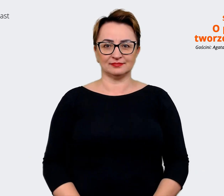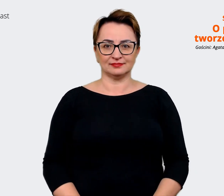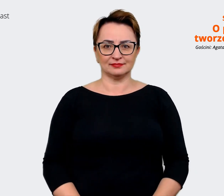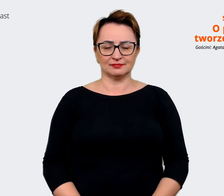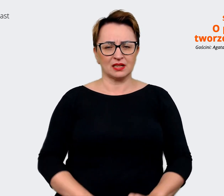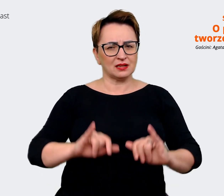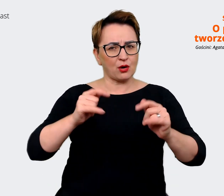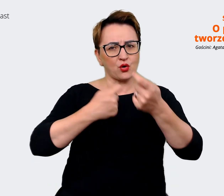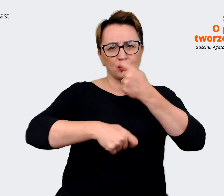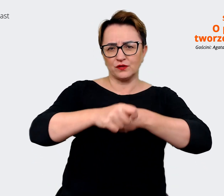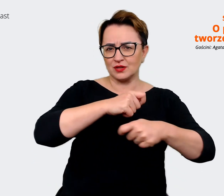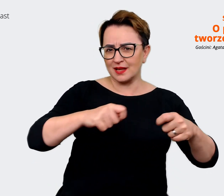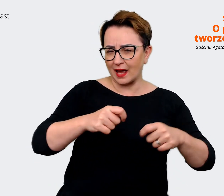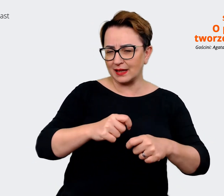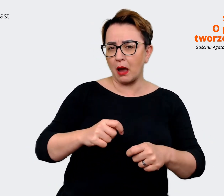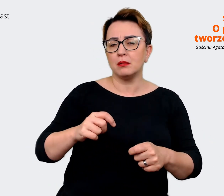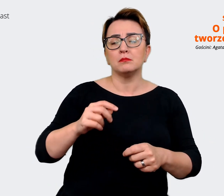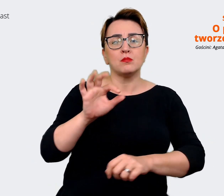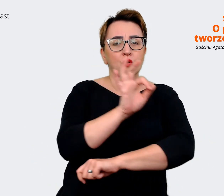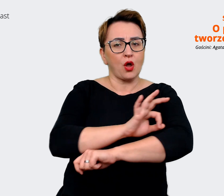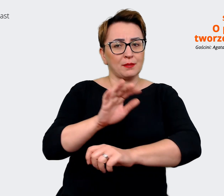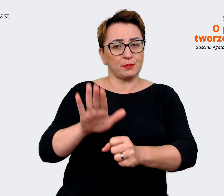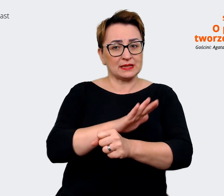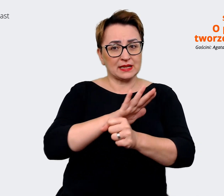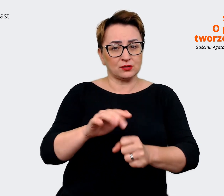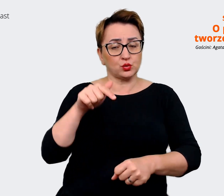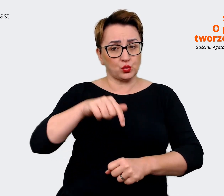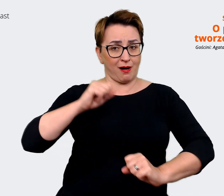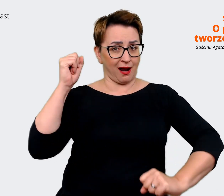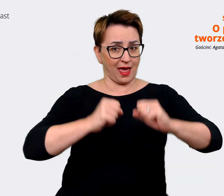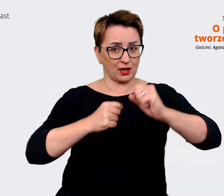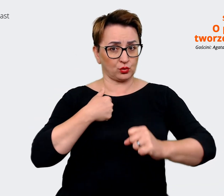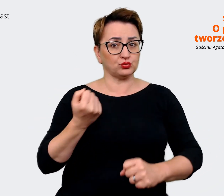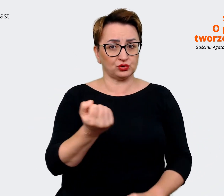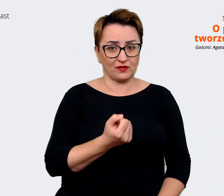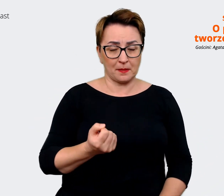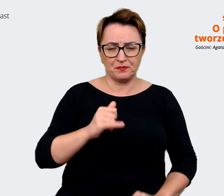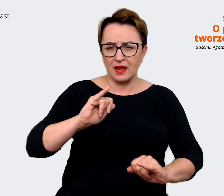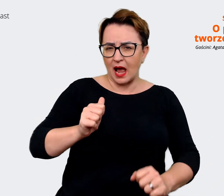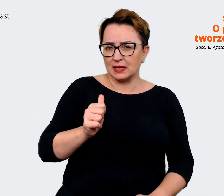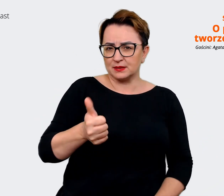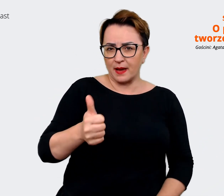Jakie rozwiązania i projekty biznesowe wdrażamy w Allegro? Jakich ekspertów, narzędzi i procesów